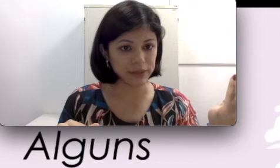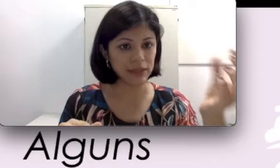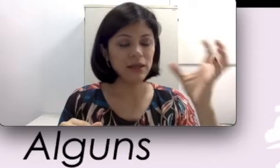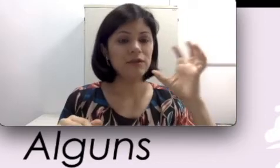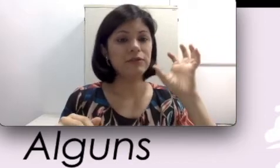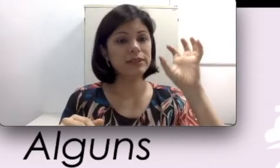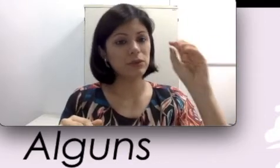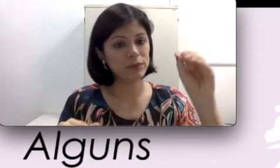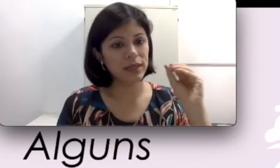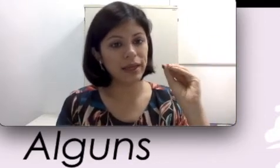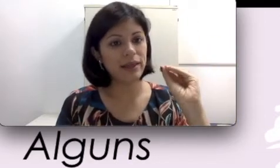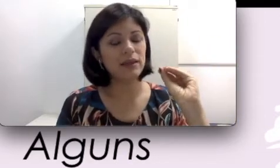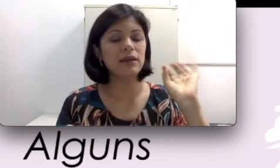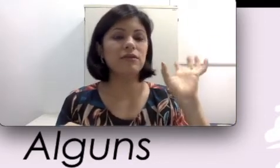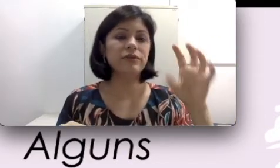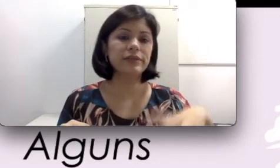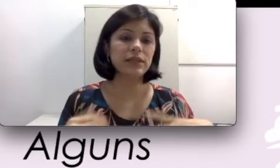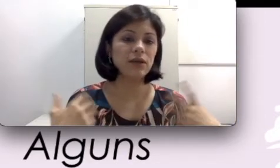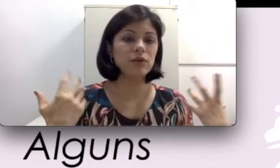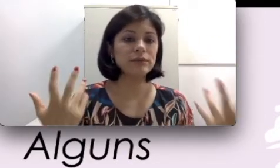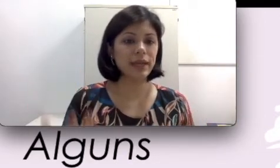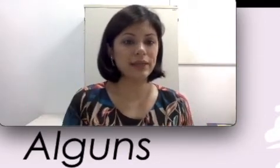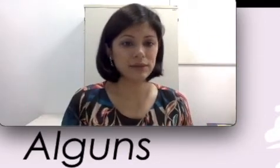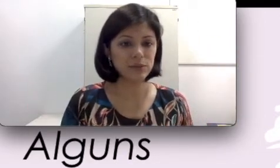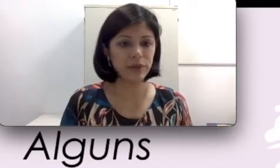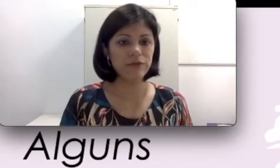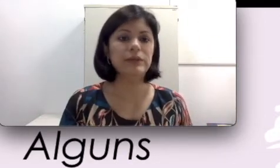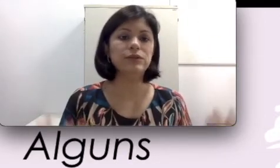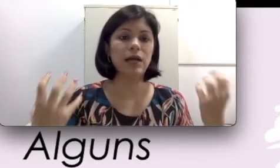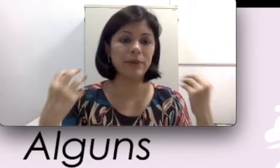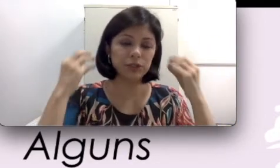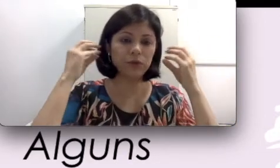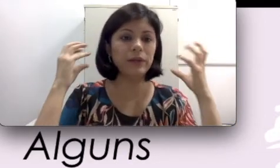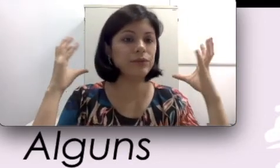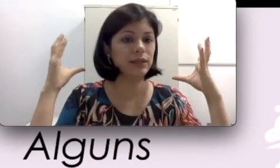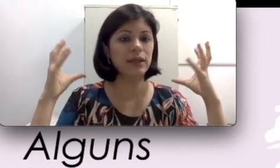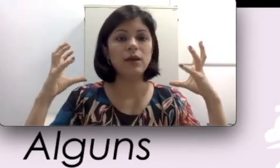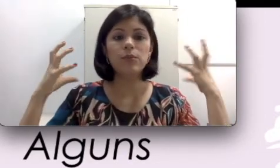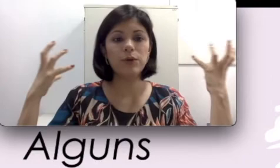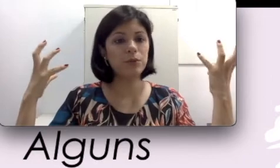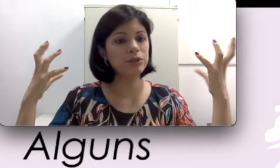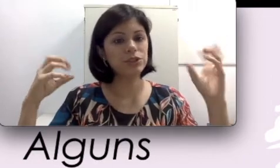Você usa ela e consegue ter os benefícios. A partir do momento que, por algum motivo